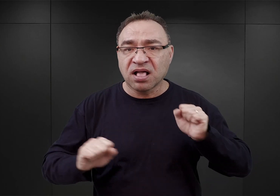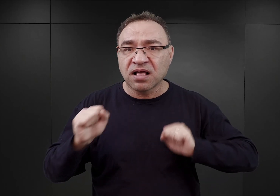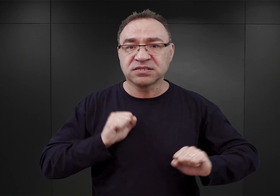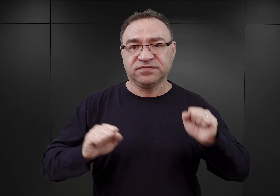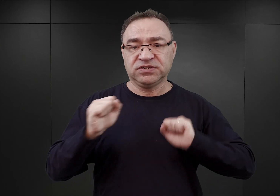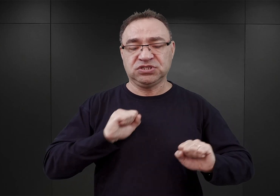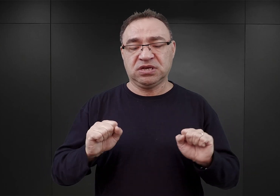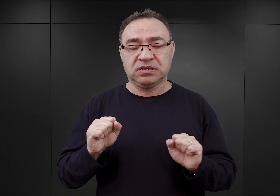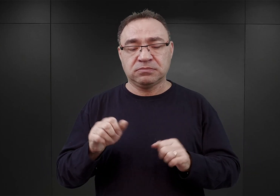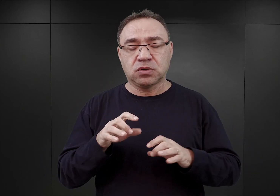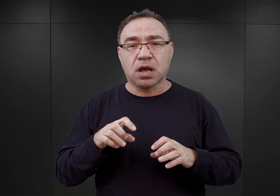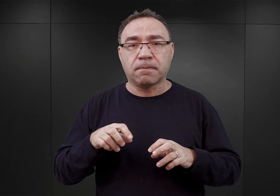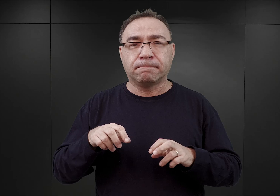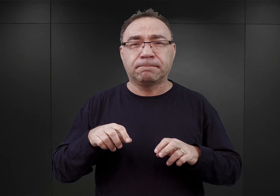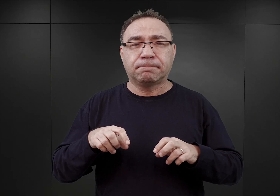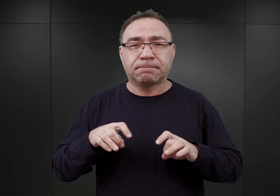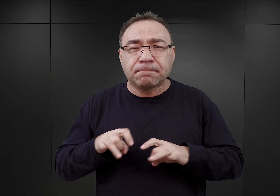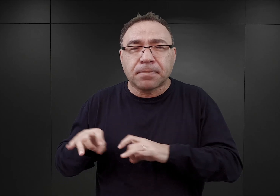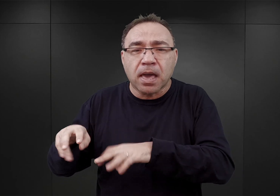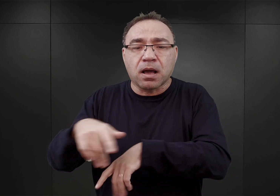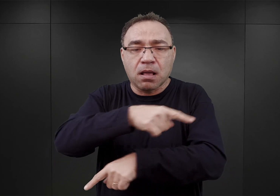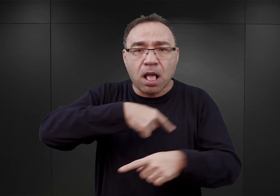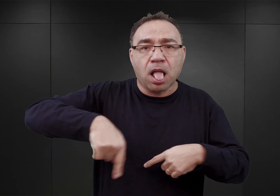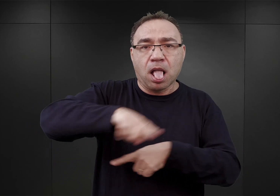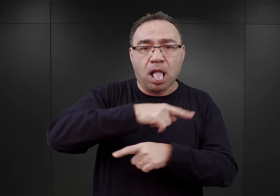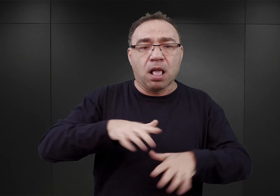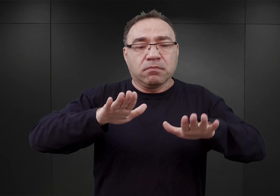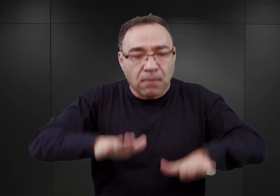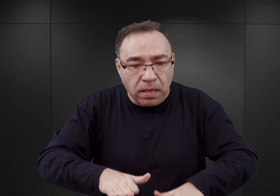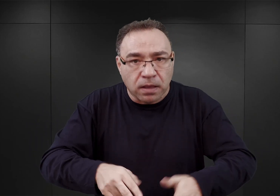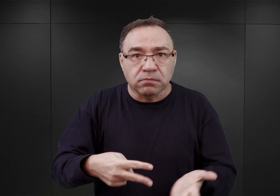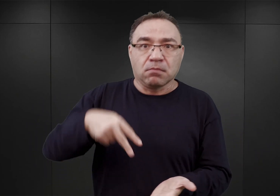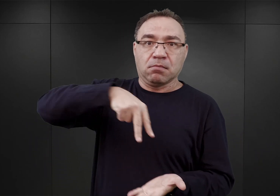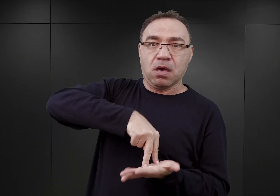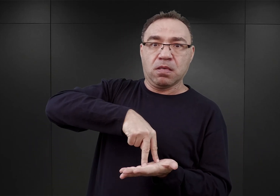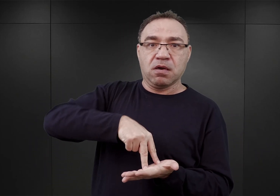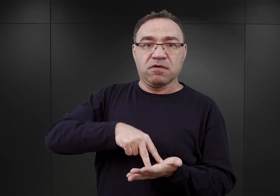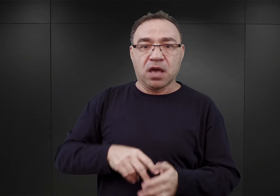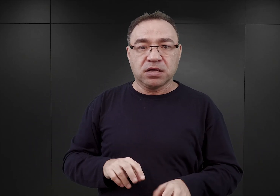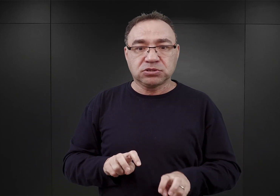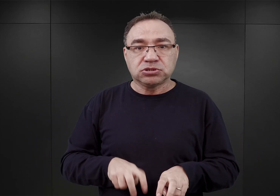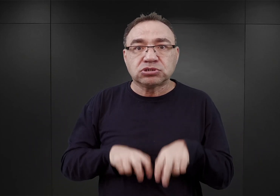biegać w kółko, padać, podnosić się, skakać żabką i tak dalej i tak dalej.